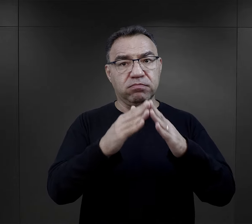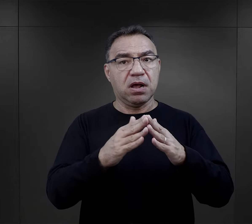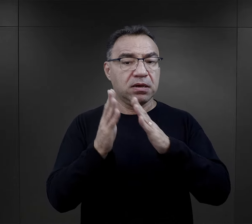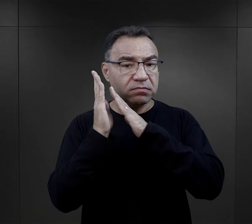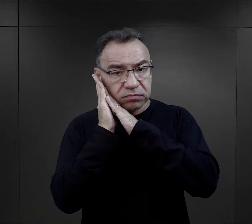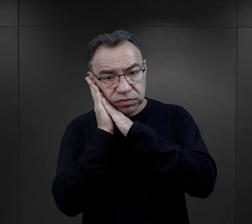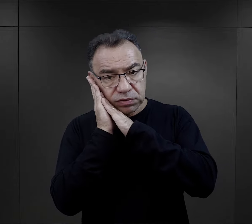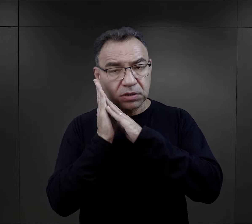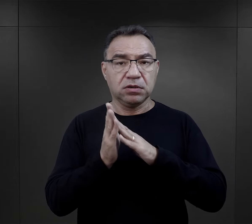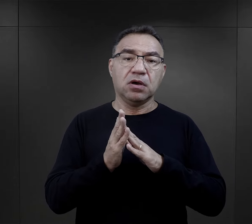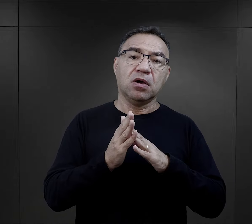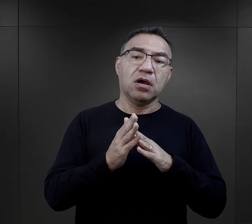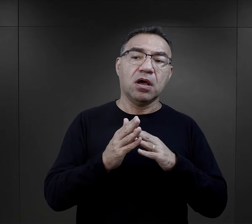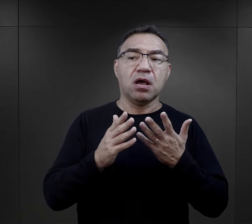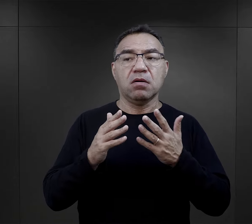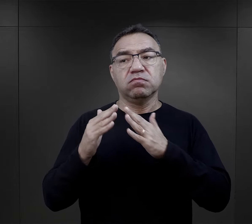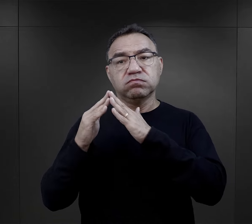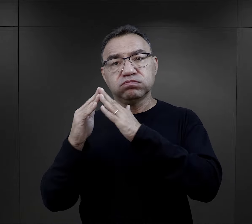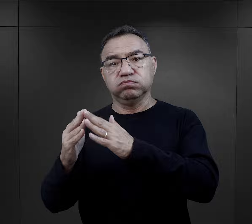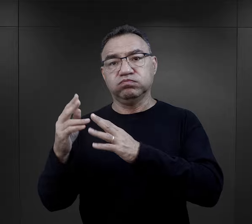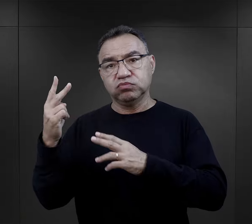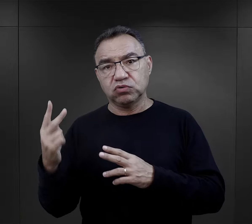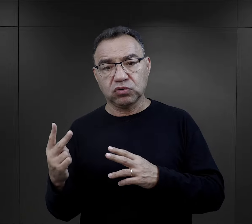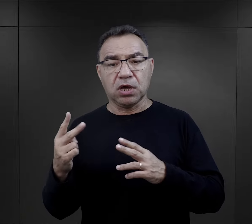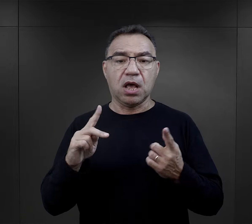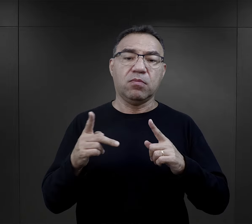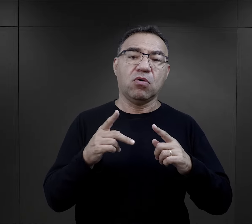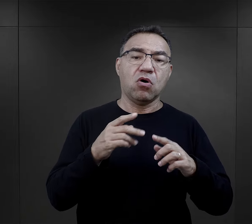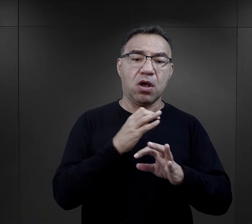w przypadku Birkenau, czy w budynku – w przypadku Auschwitz,